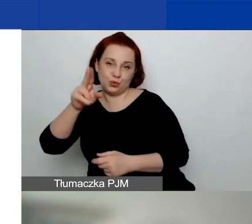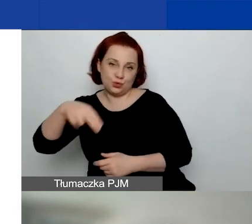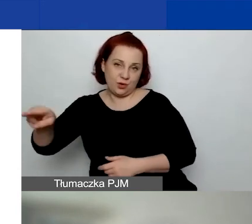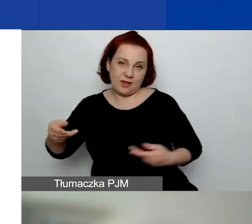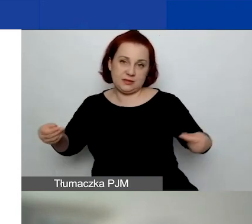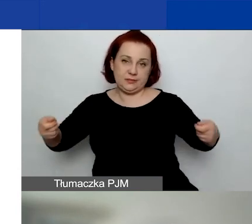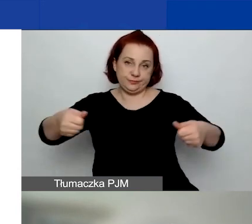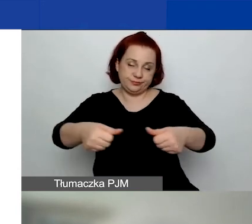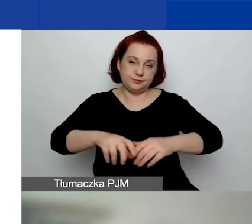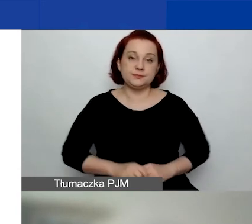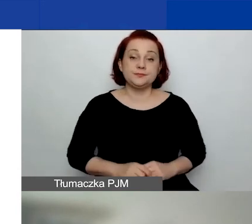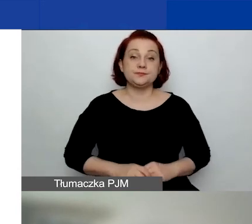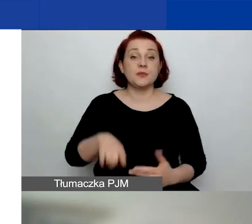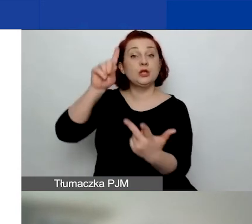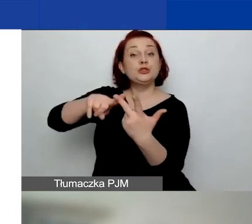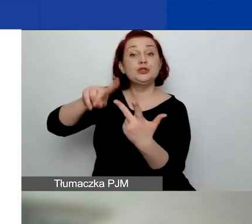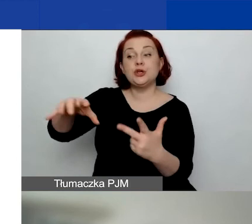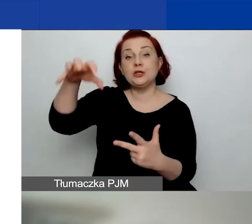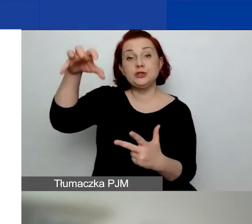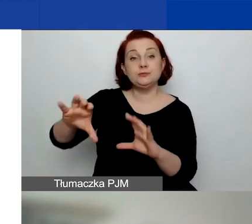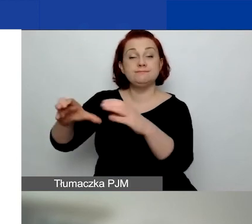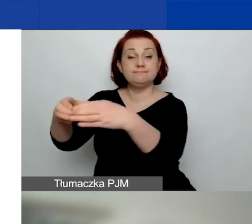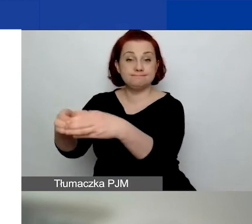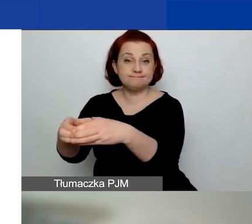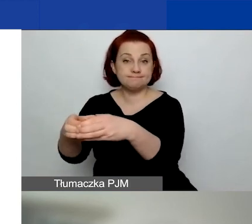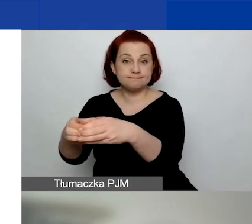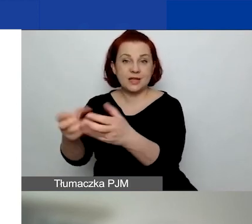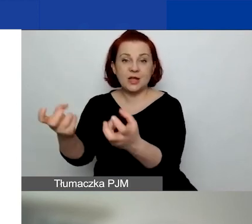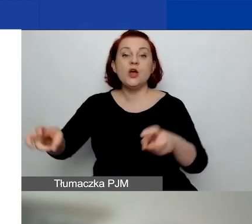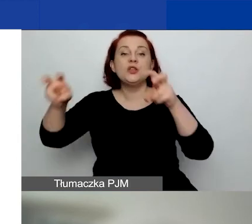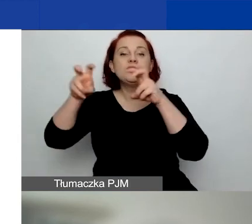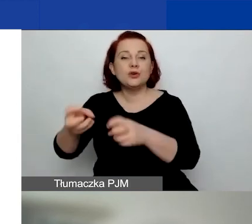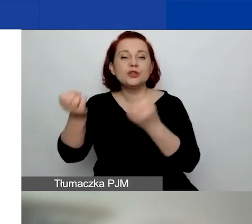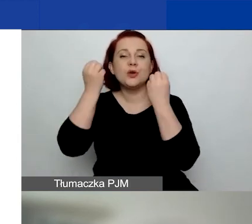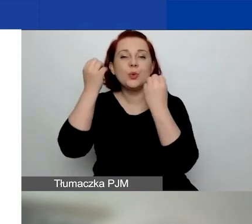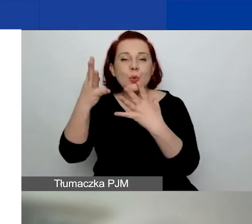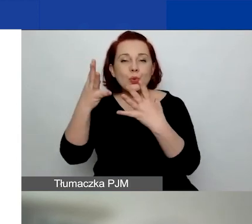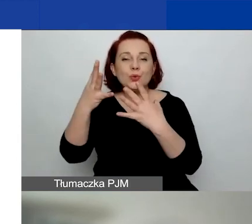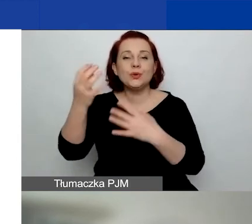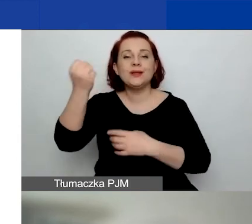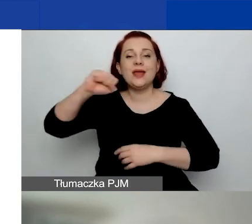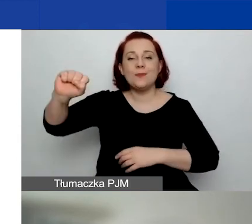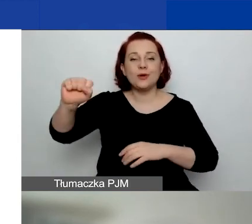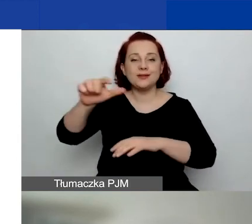Obszar trzeci: budowanie kultury demokratycznej i zaangażowania obywatelskiego na poziomie lokalnym.